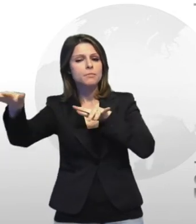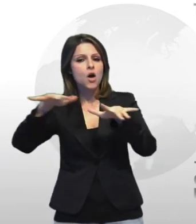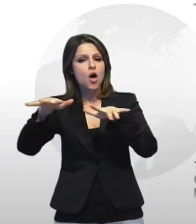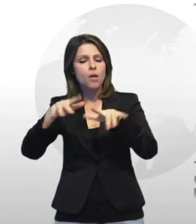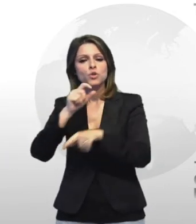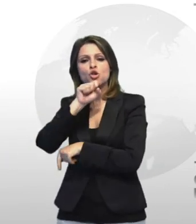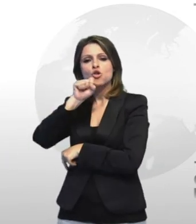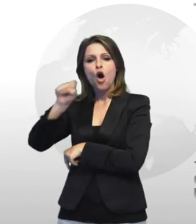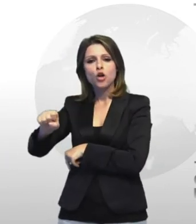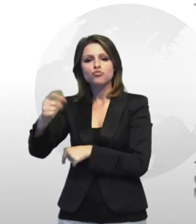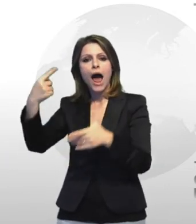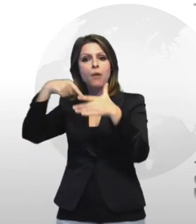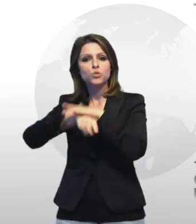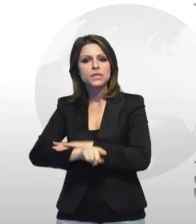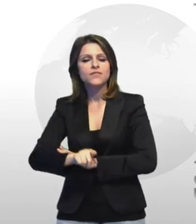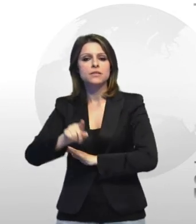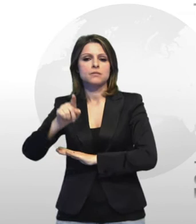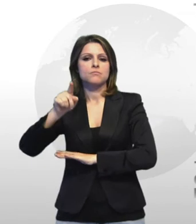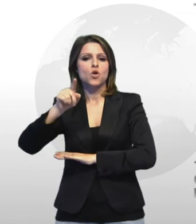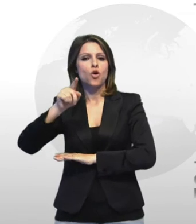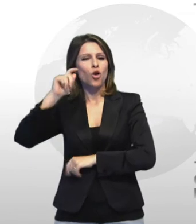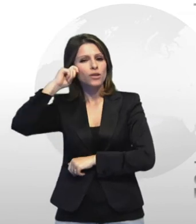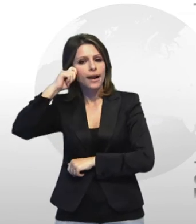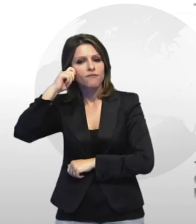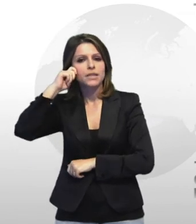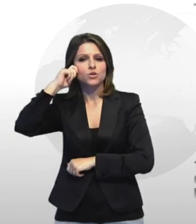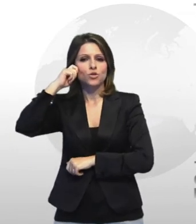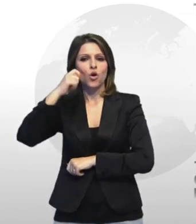contro l'abusivismo la contraffazione iller mercato nero